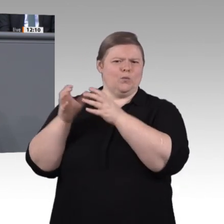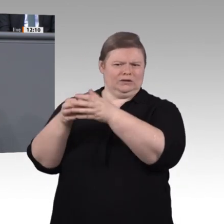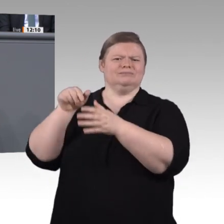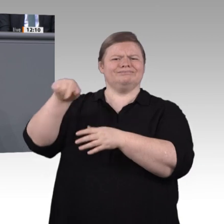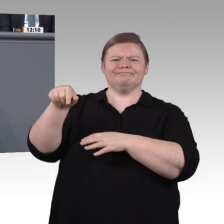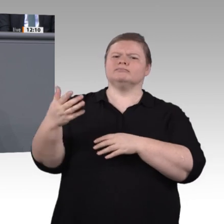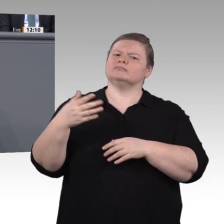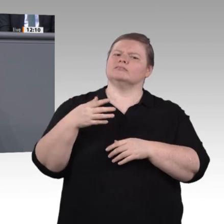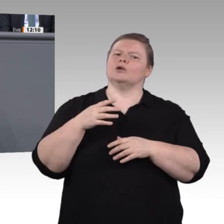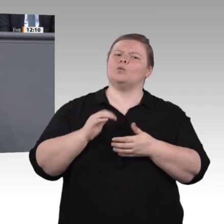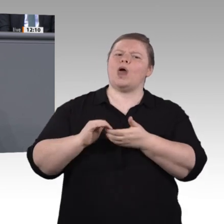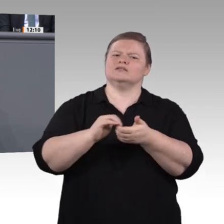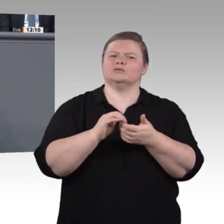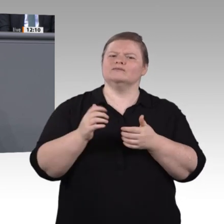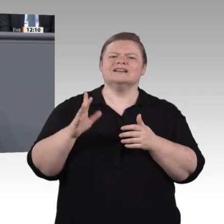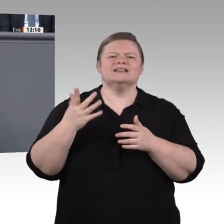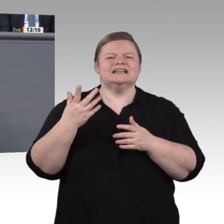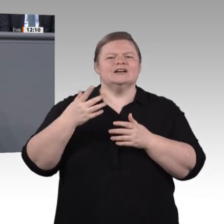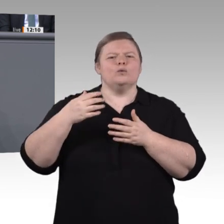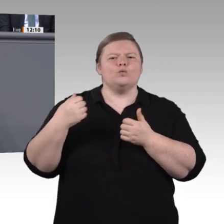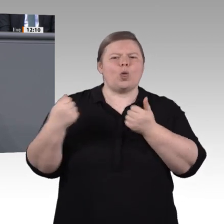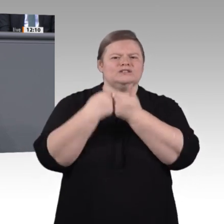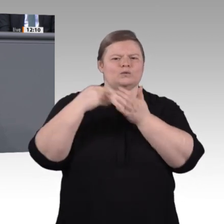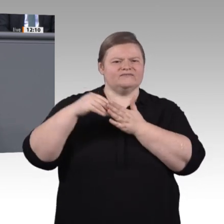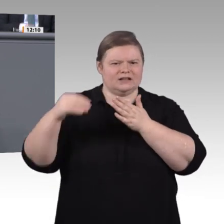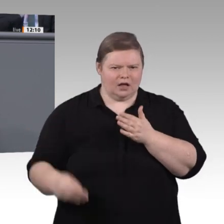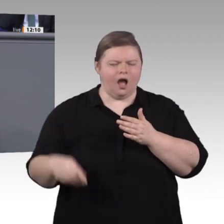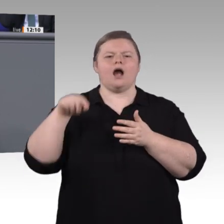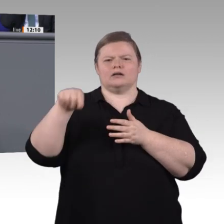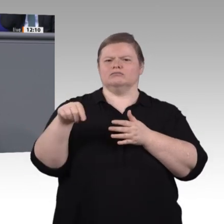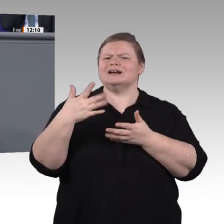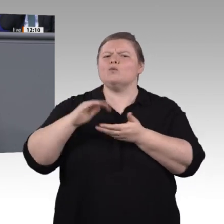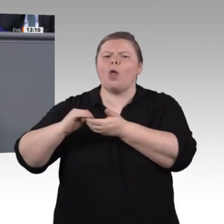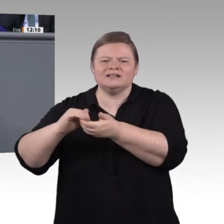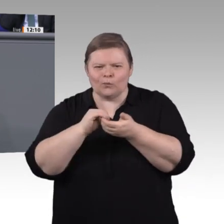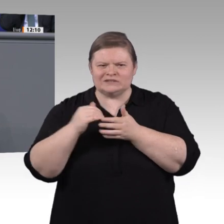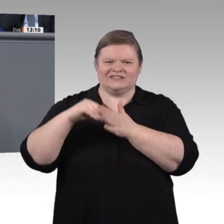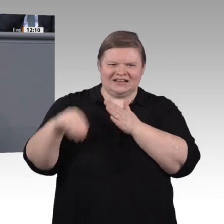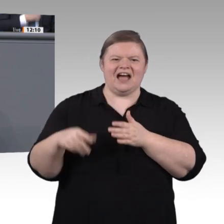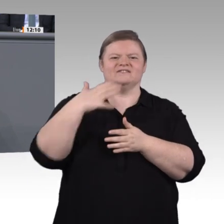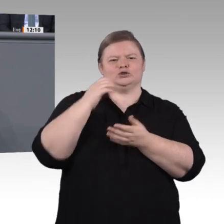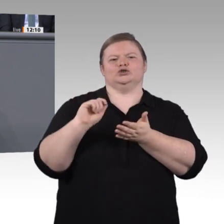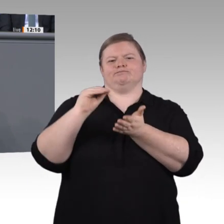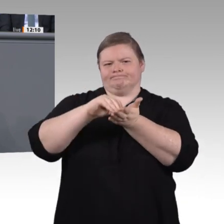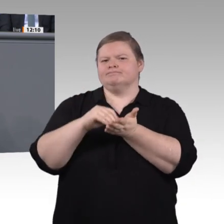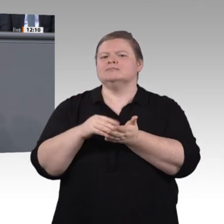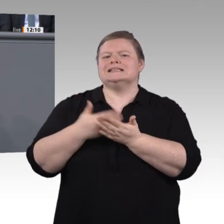Sommer letzten Jahres arbeiten wir intensiv daran, im Plenum, mit Expertenanhörungen, mit Unternehmensbesuchen und in Projektgruppen. Welche Stärken des Systems können weiter